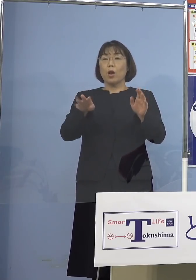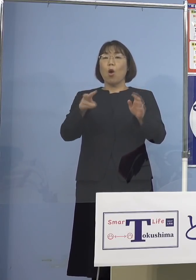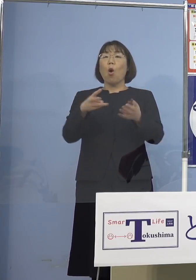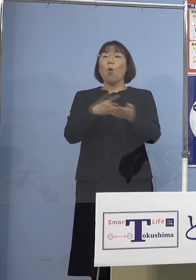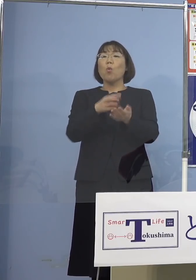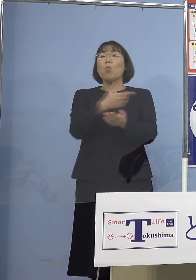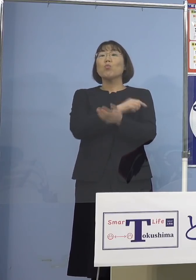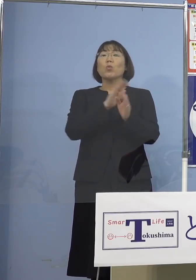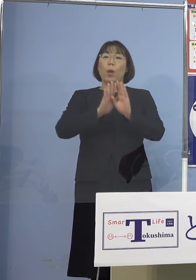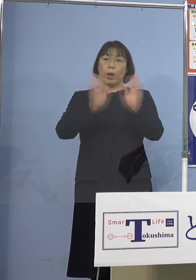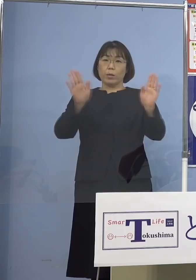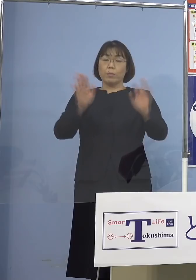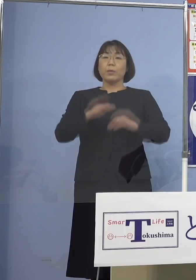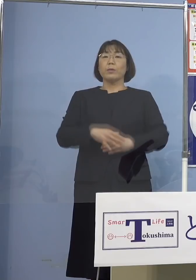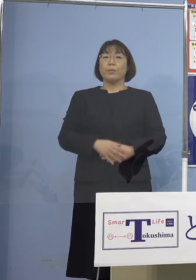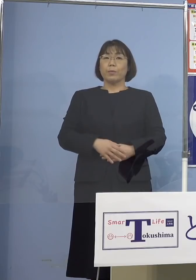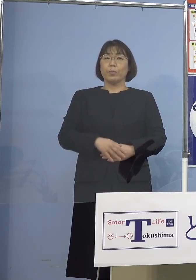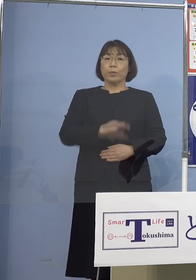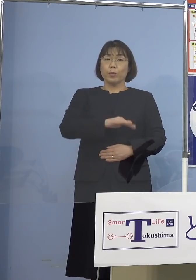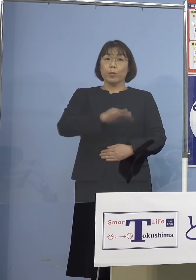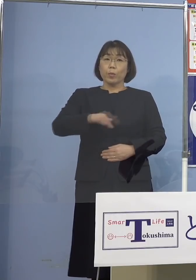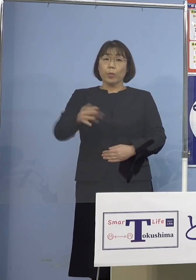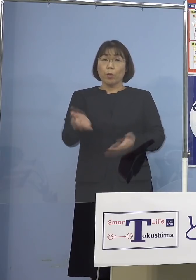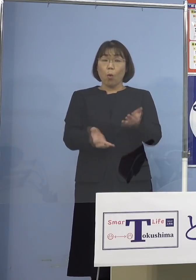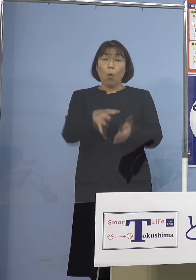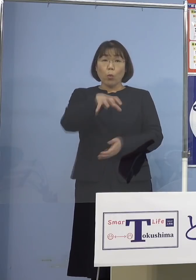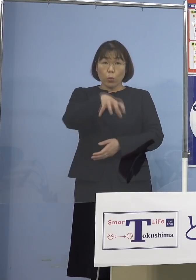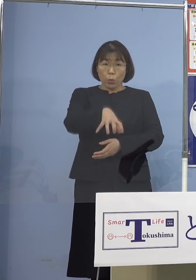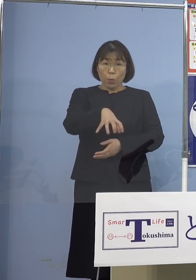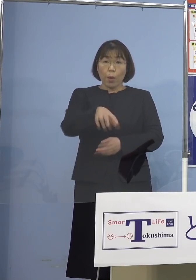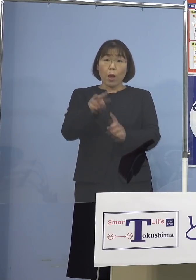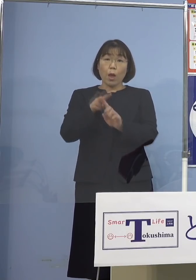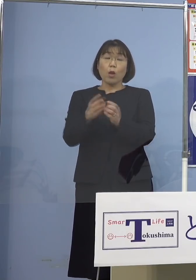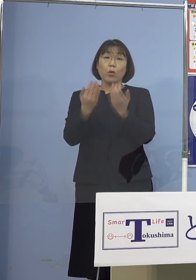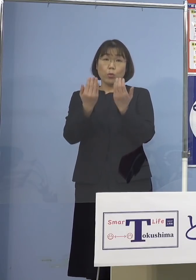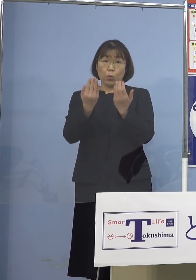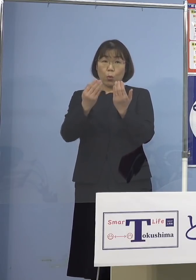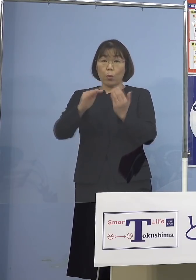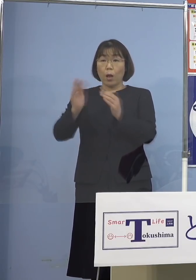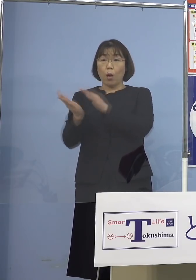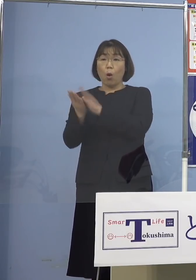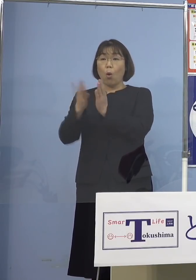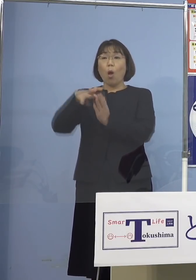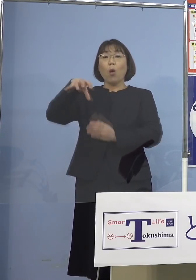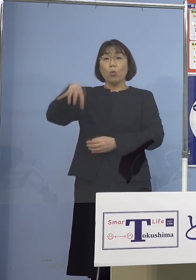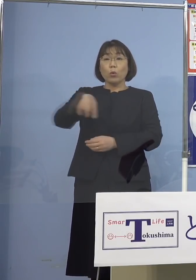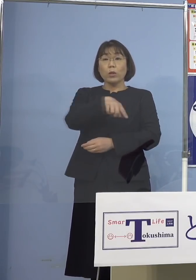あるいは保育の場あるいは小学校 幼稚園、こうしたところで